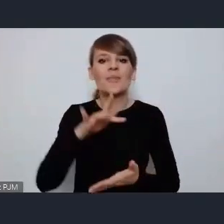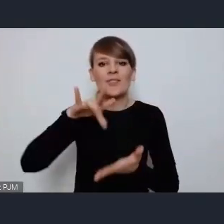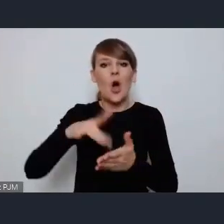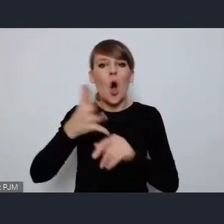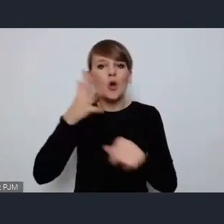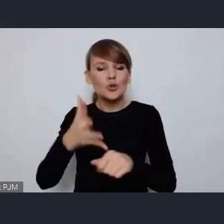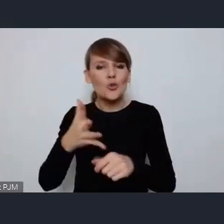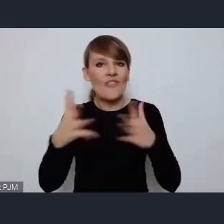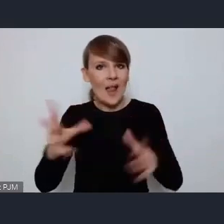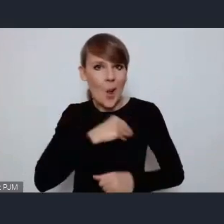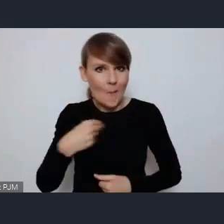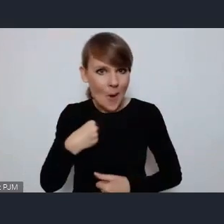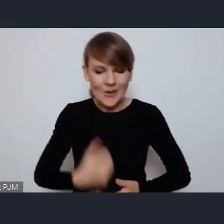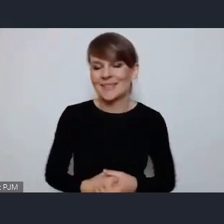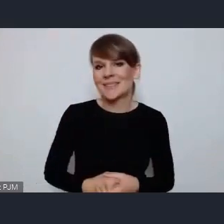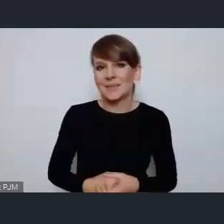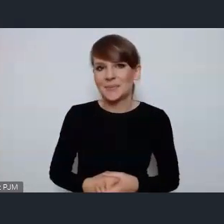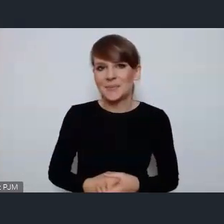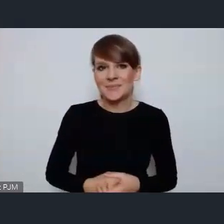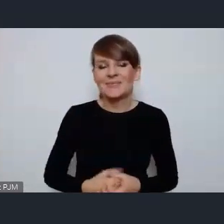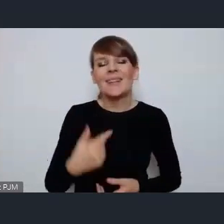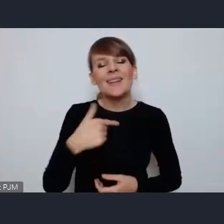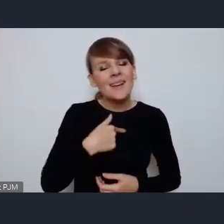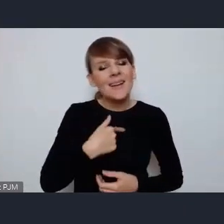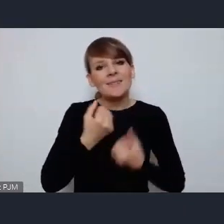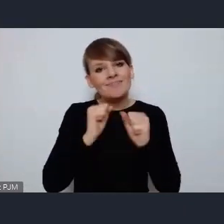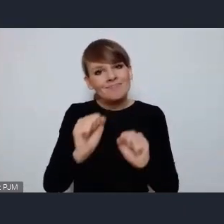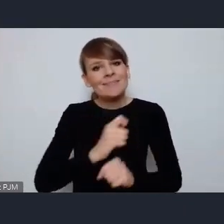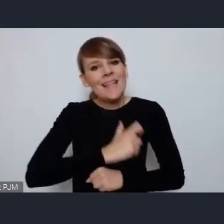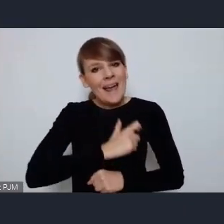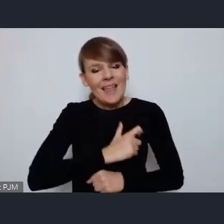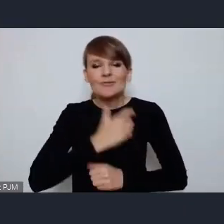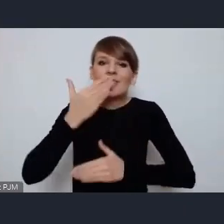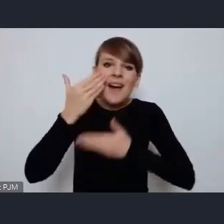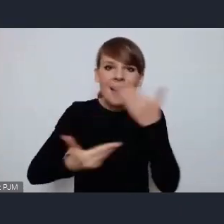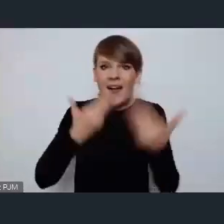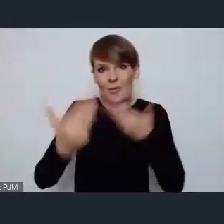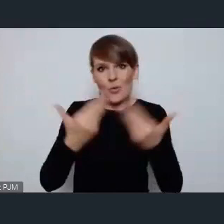Przede wszystkim chciałabym bardzo serdecznie pogratulować Prezydentowi